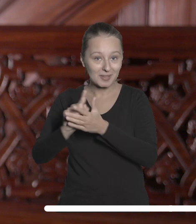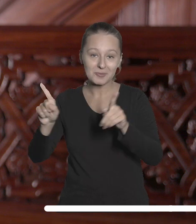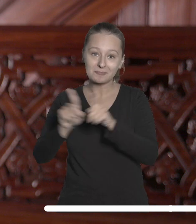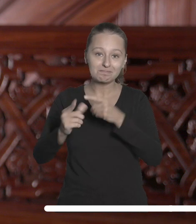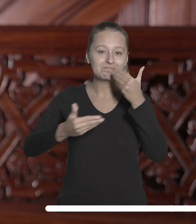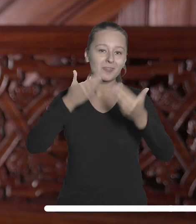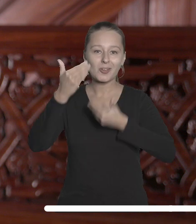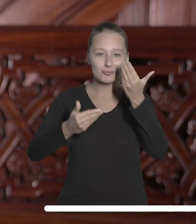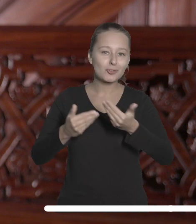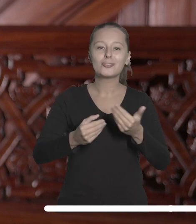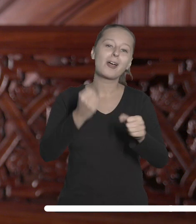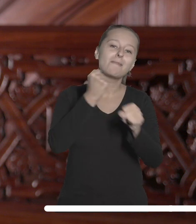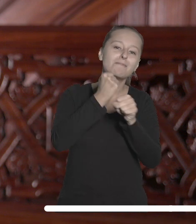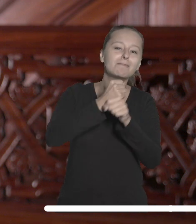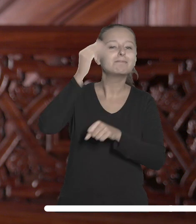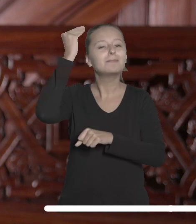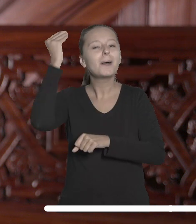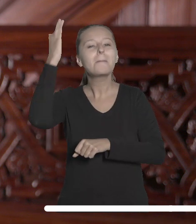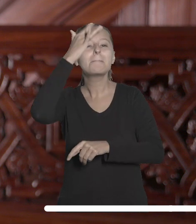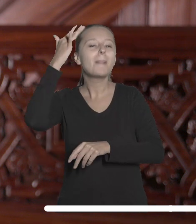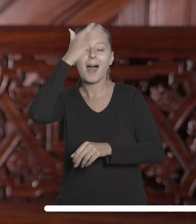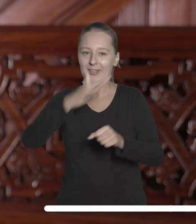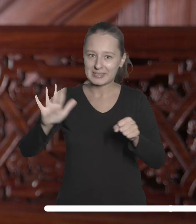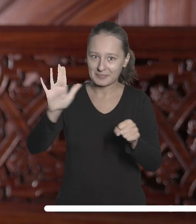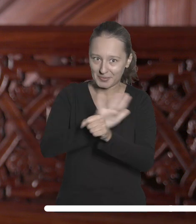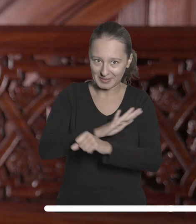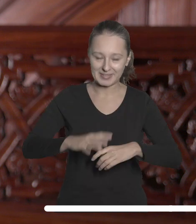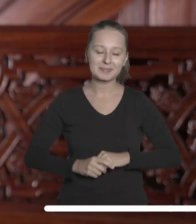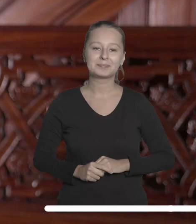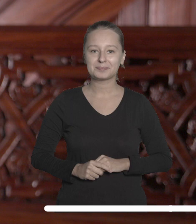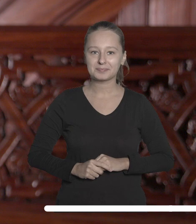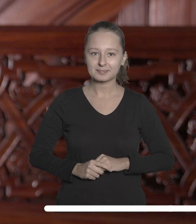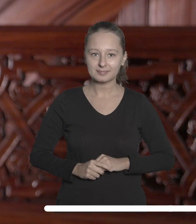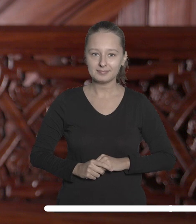i życzę spełnienia marzeń w trakcie nauki i pracy na naszej uczelni.